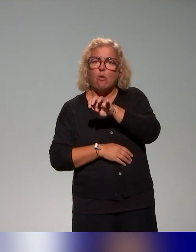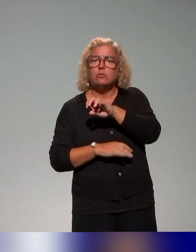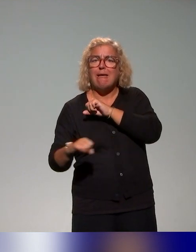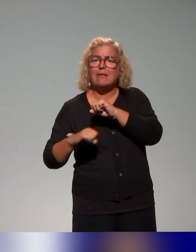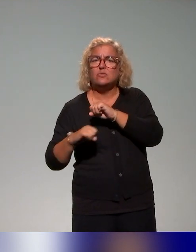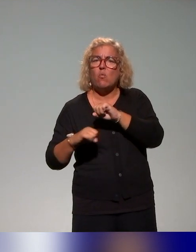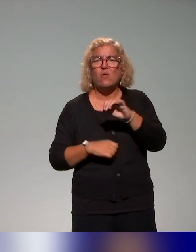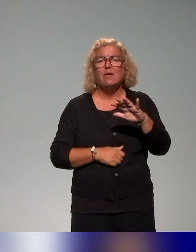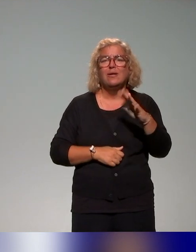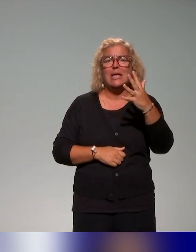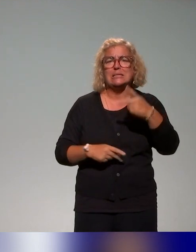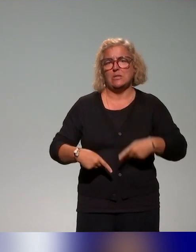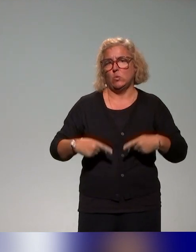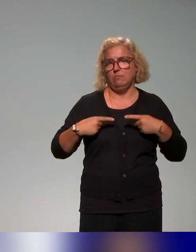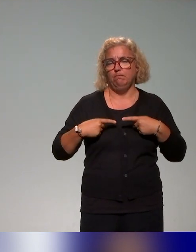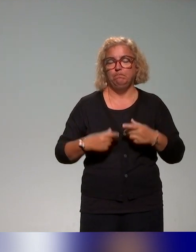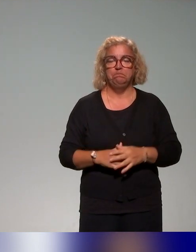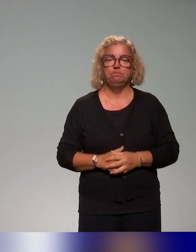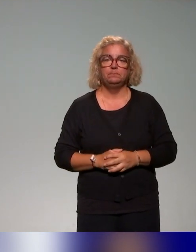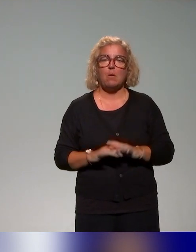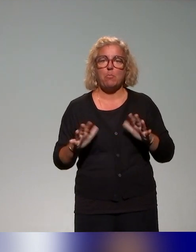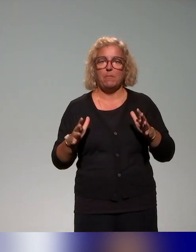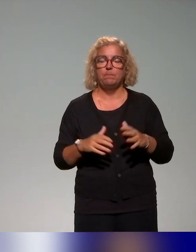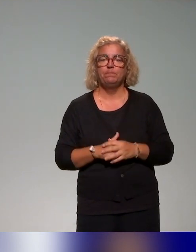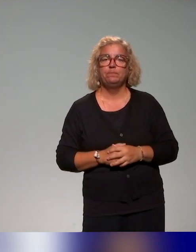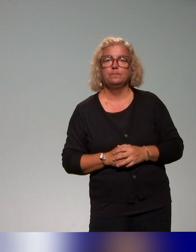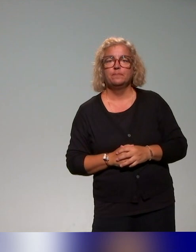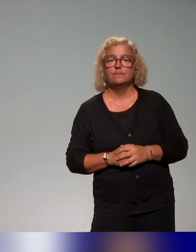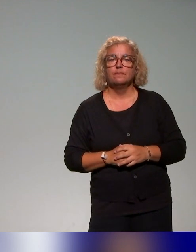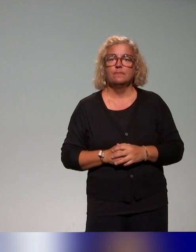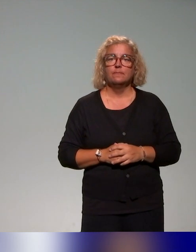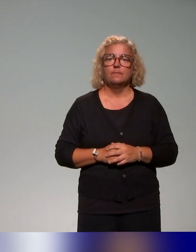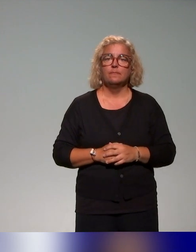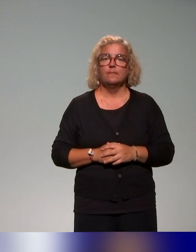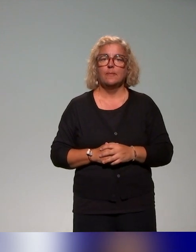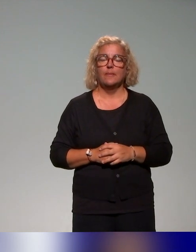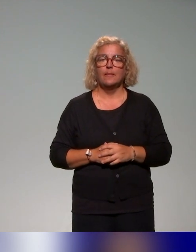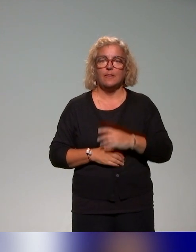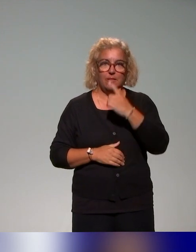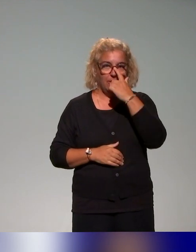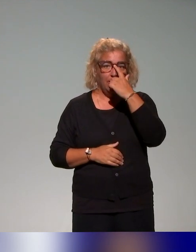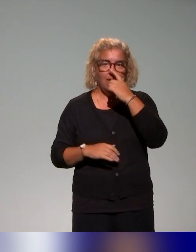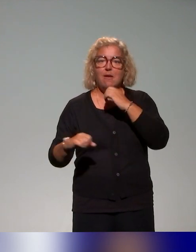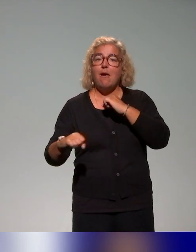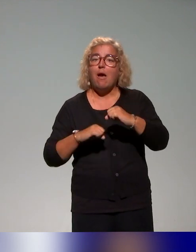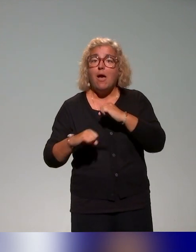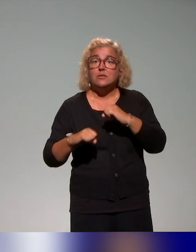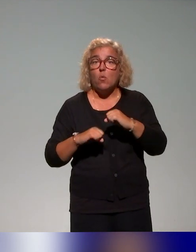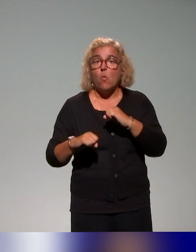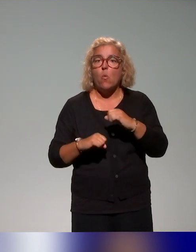que je viens de citer. Dans les actions qu'on a pu trouver, il y a différents points d'entrée,